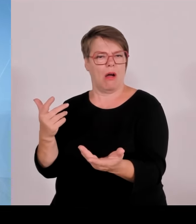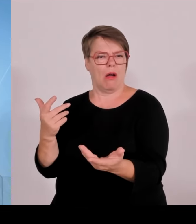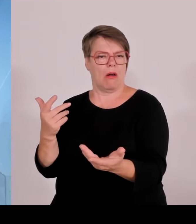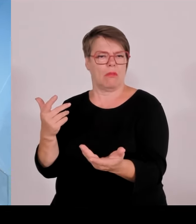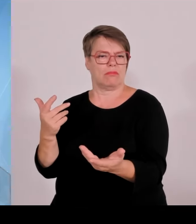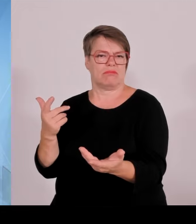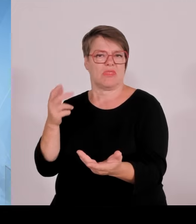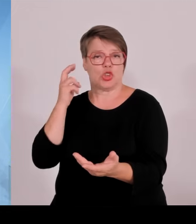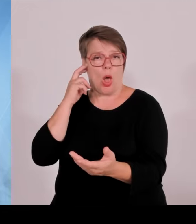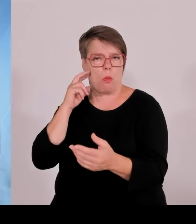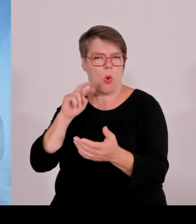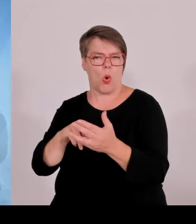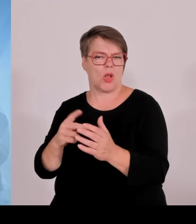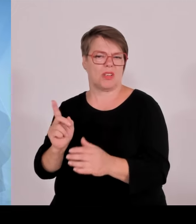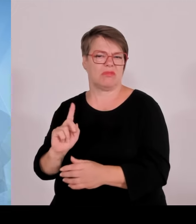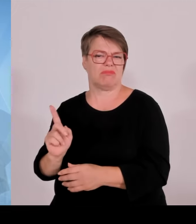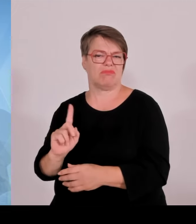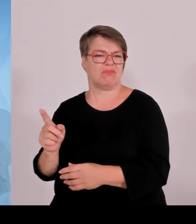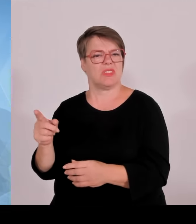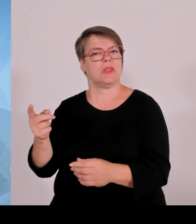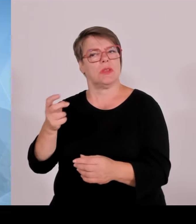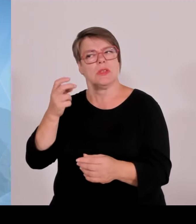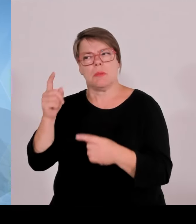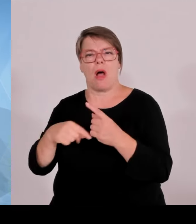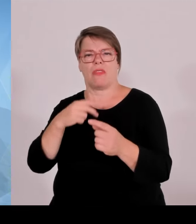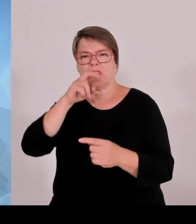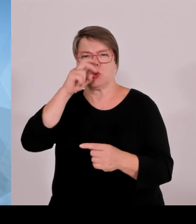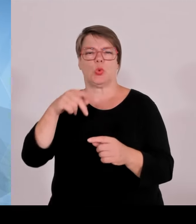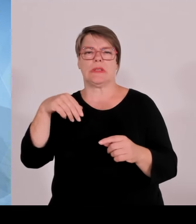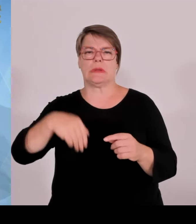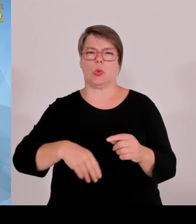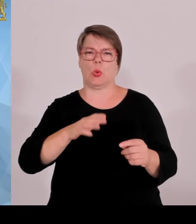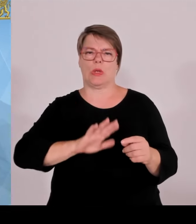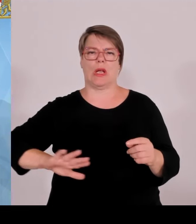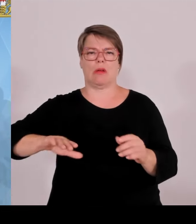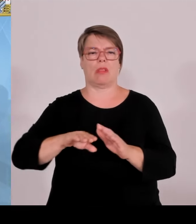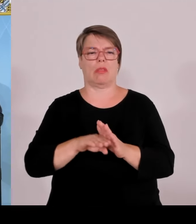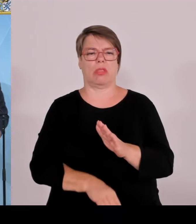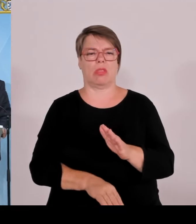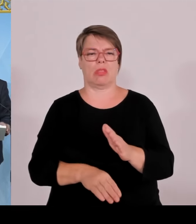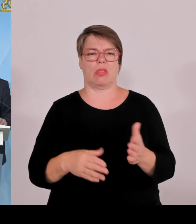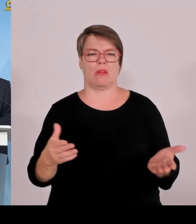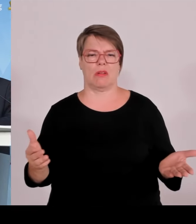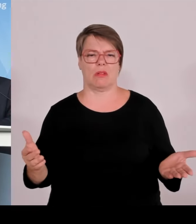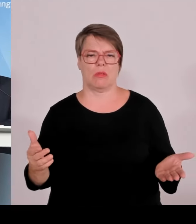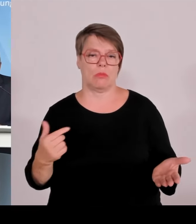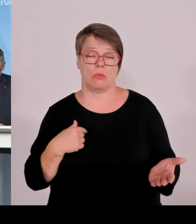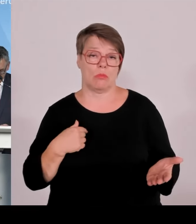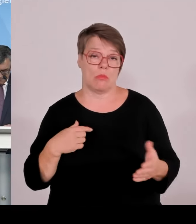Da will ich als Wirtschaftsminister ein paar Sätze dazu sagen. Es ist schon bezeichnend, wie groß die Erfolge der Bundespolizei